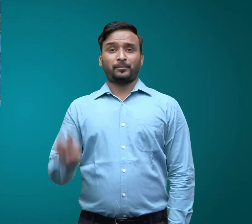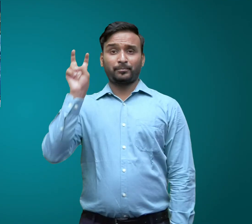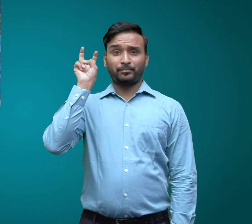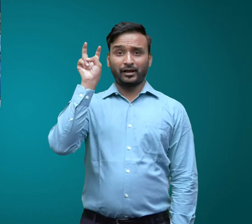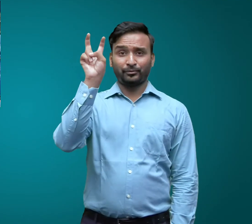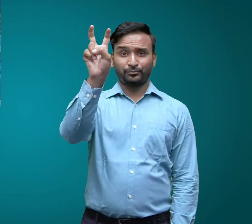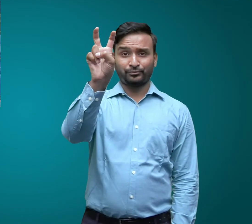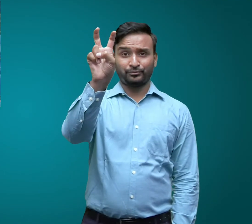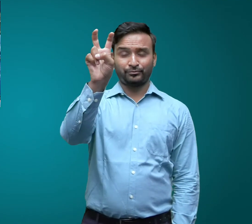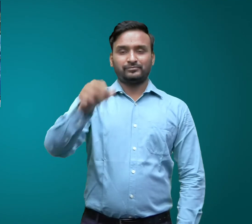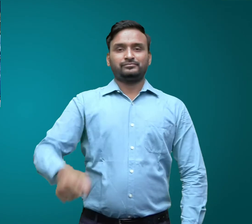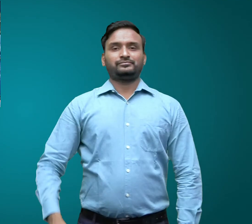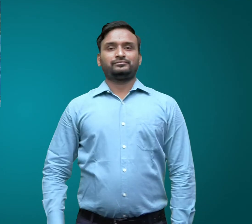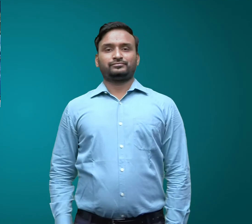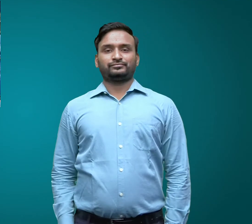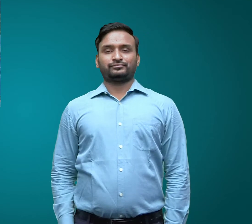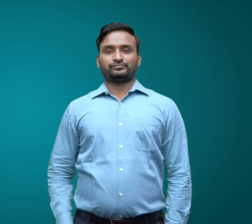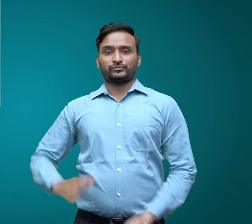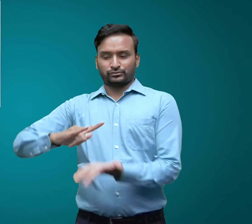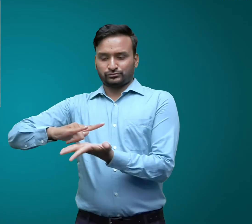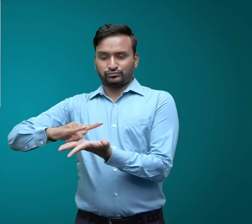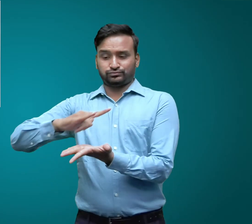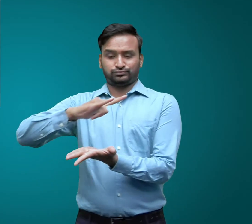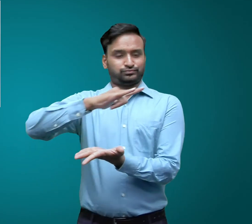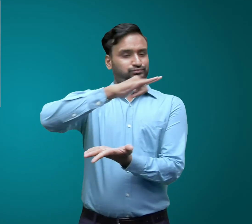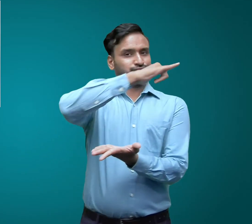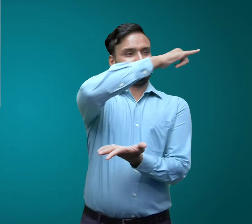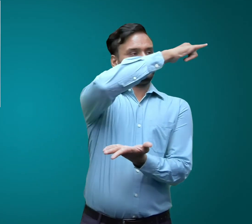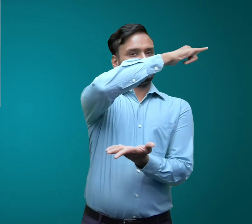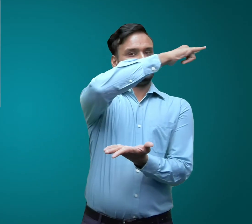मेट्रो रेल हवाई जहाज